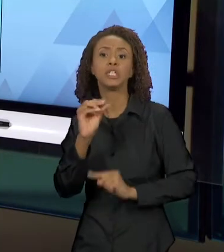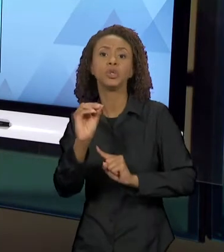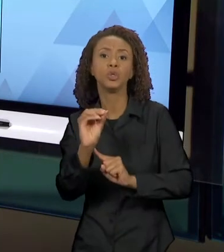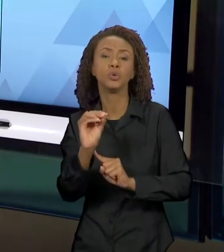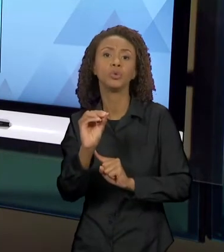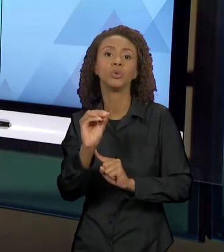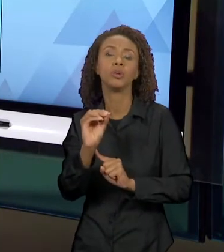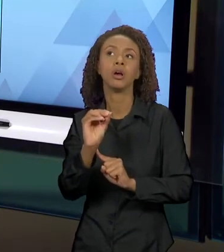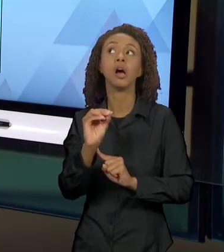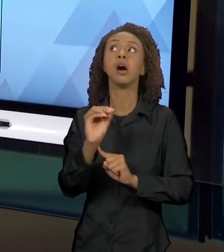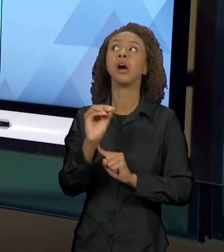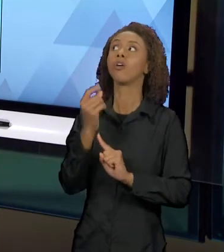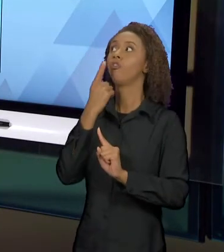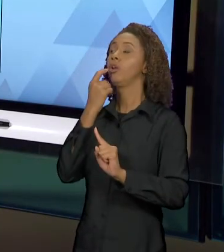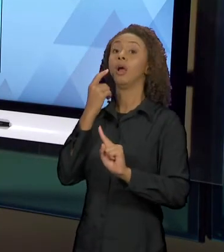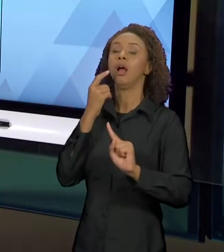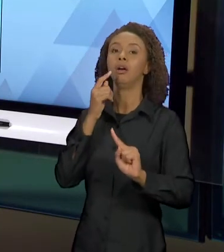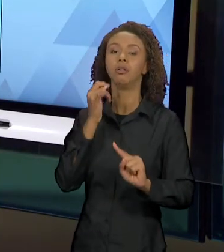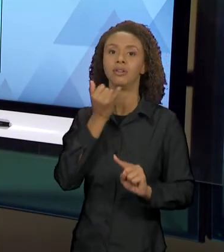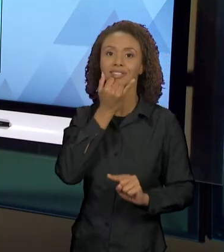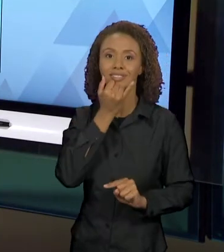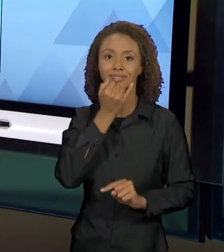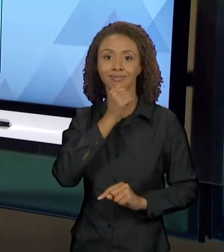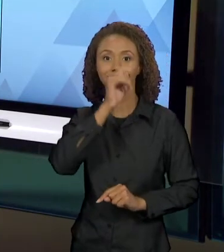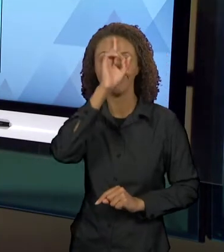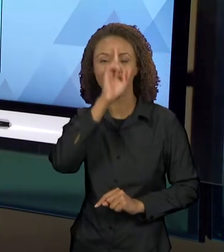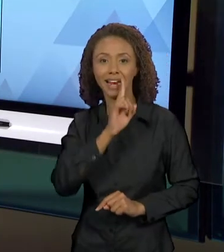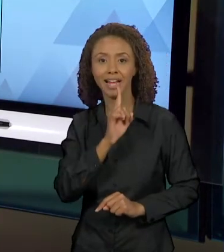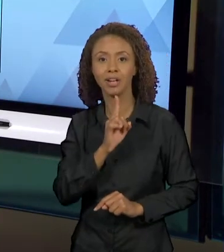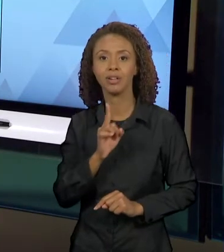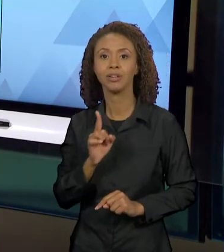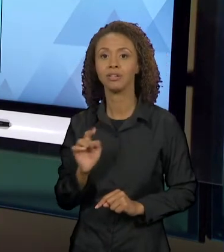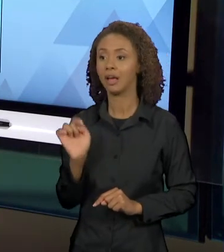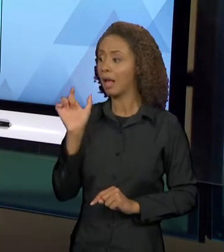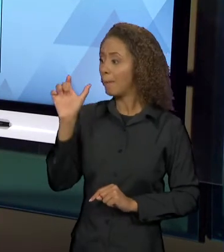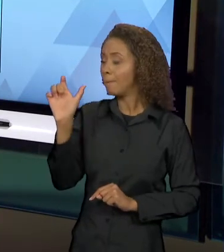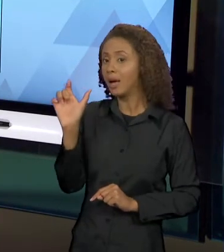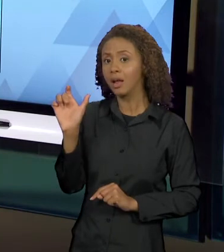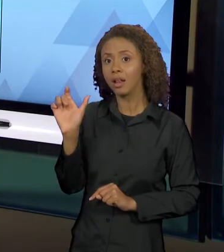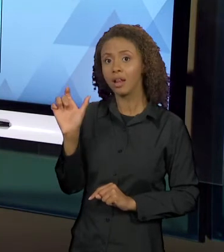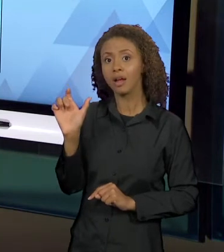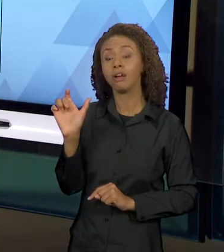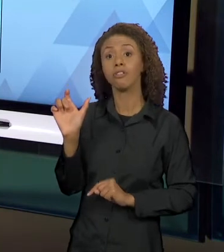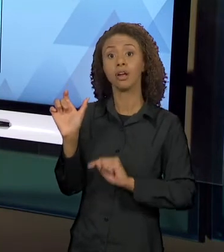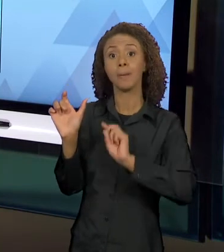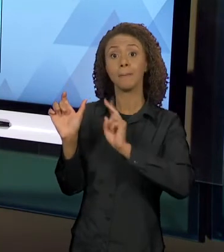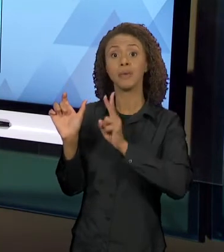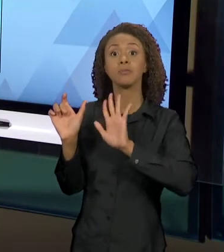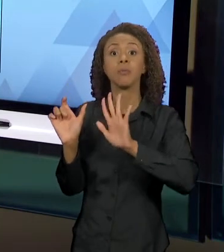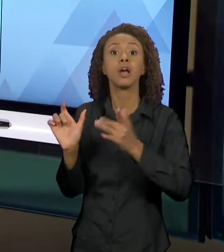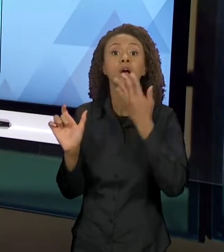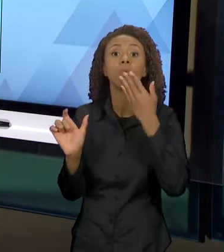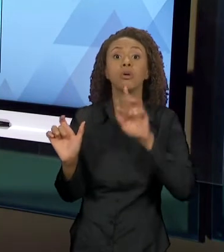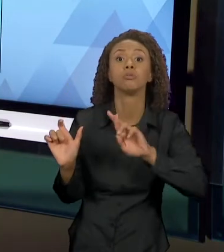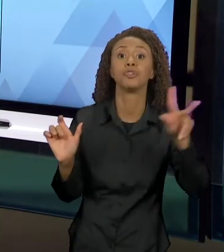VERMELHO. NÓS TEMOS O MESMO SIGNIFICANTE CHAPEUZINHO E A MUDANÇA DA COR, DE VERMELHO PARA